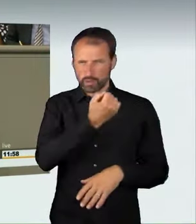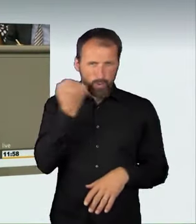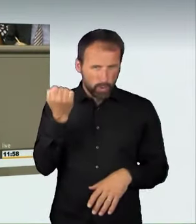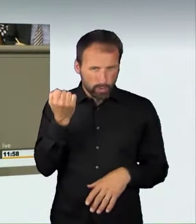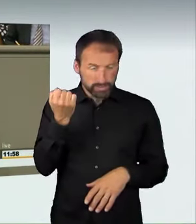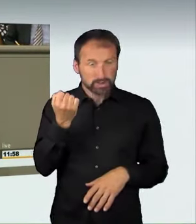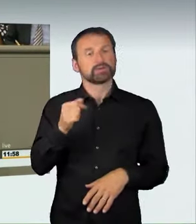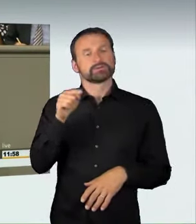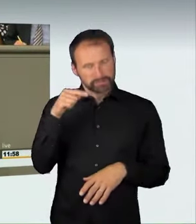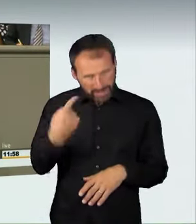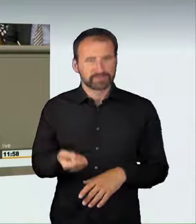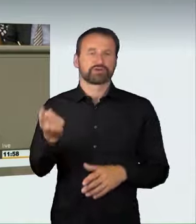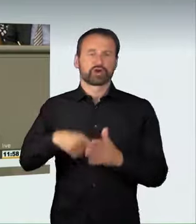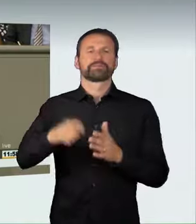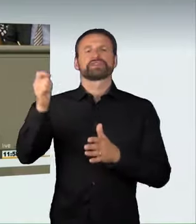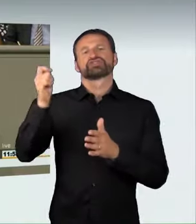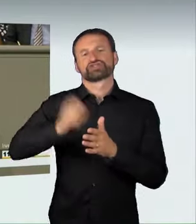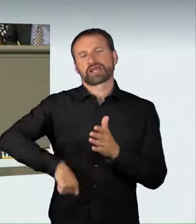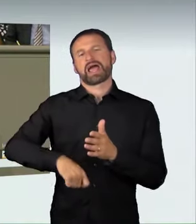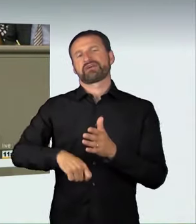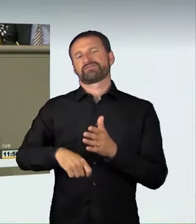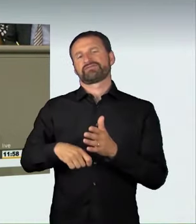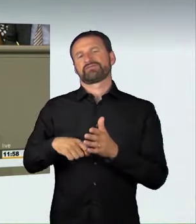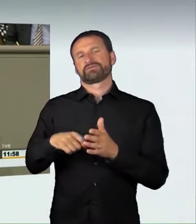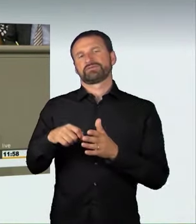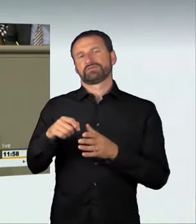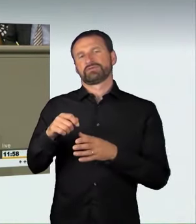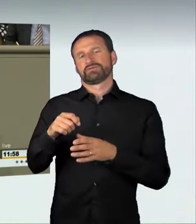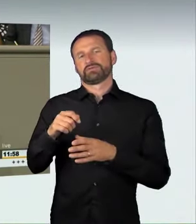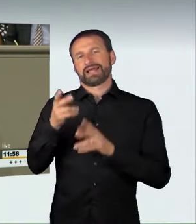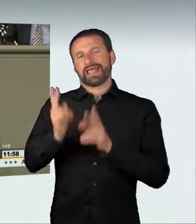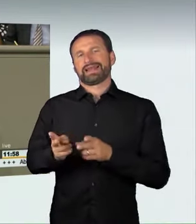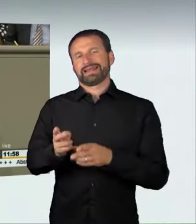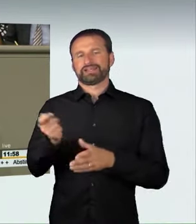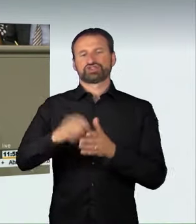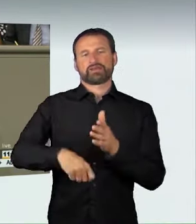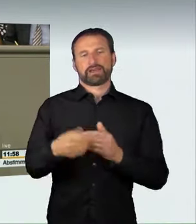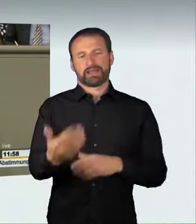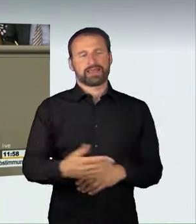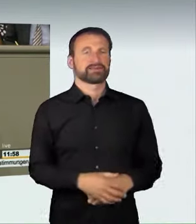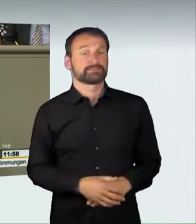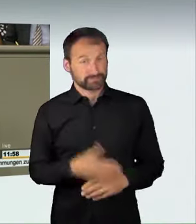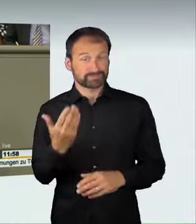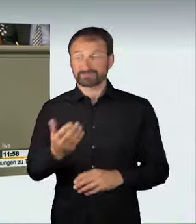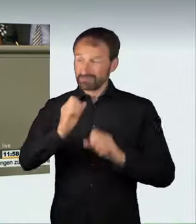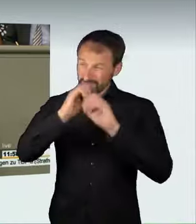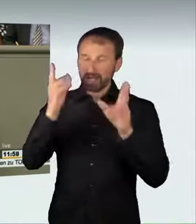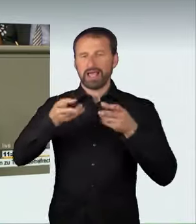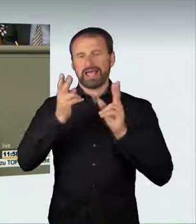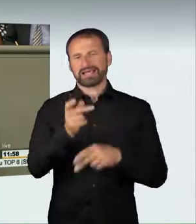Frau Künast, die die Rechtsprechung schon heute gut definiert und ausgestaltet hat. Auch die Gutachter in unserer Sachverständigenanhörung